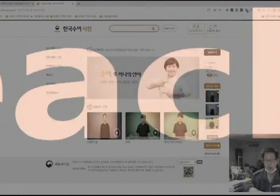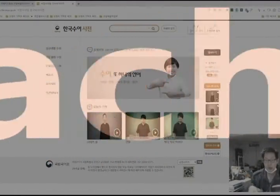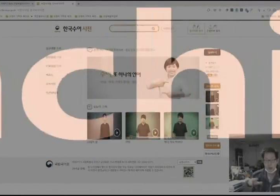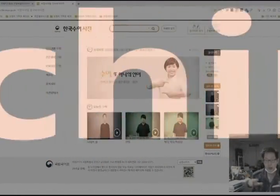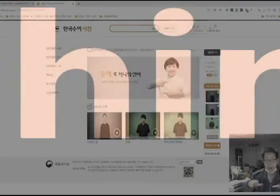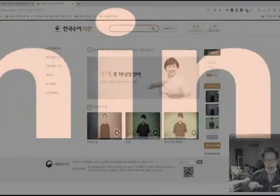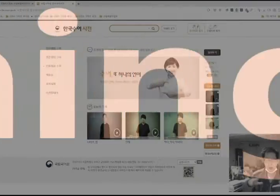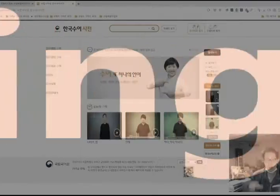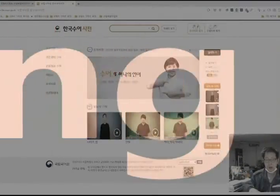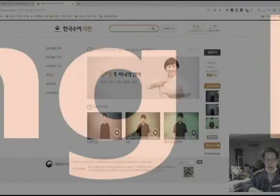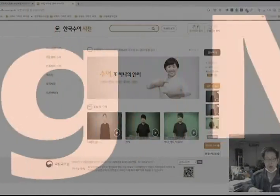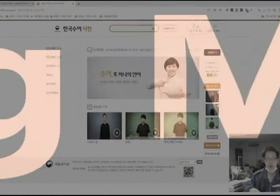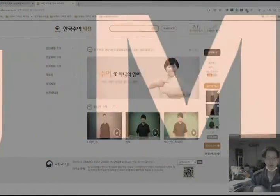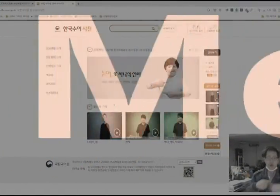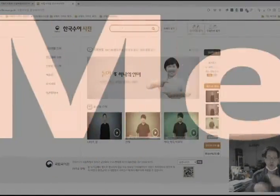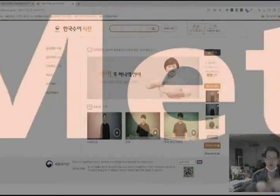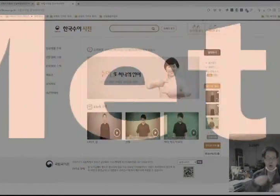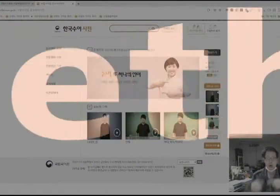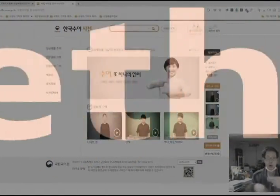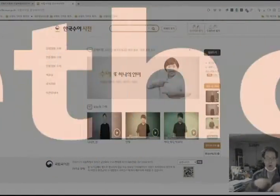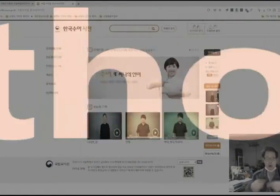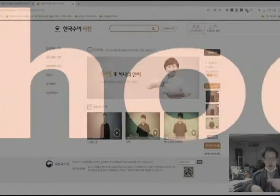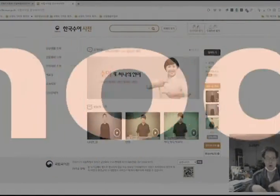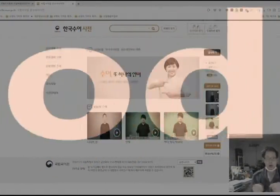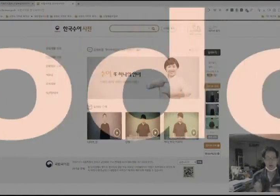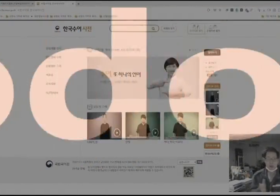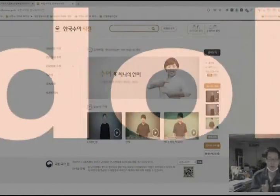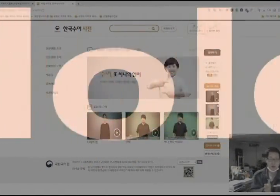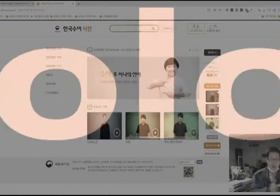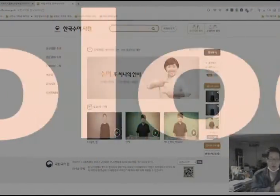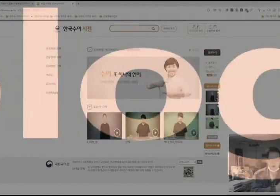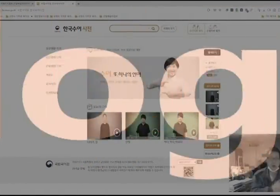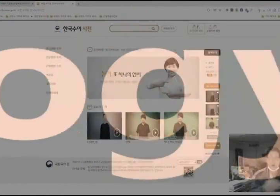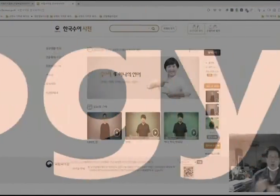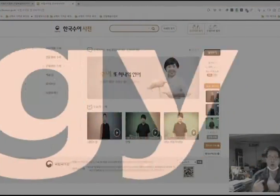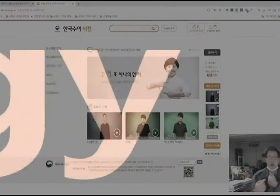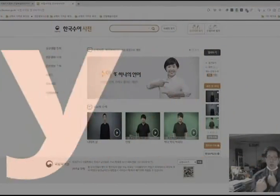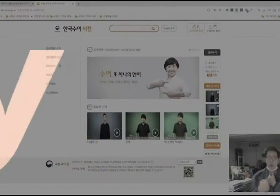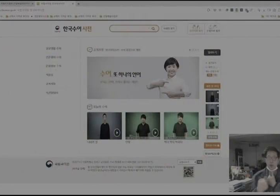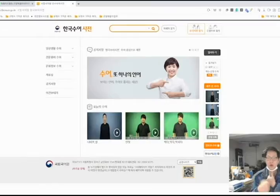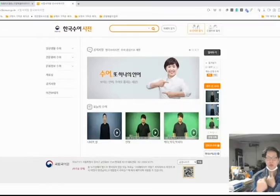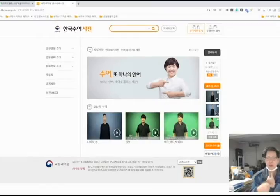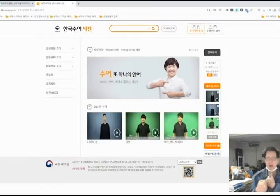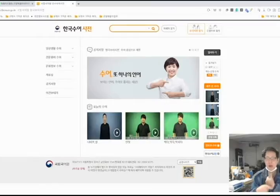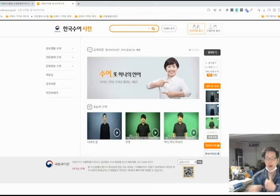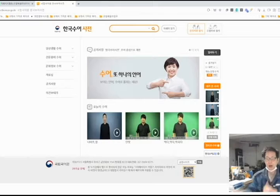오늘의 수어 지금부터 배워 보겠습니다